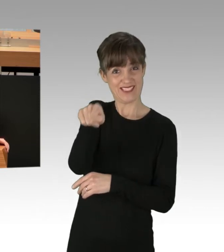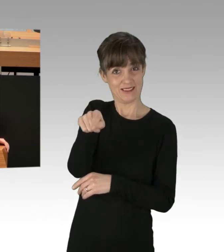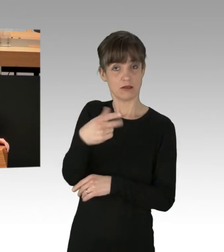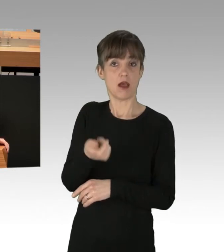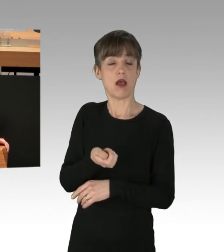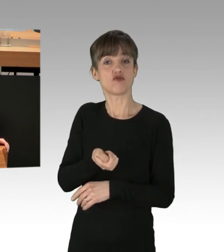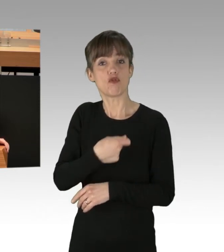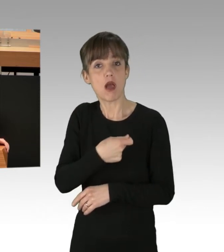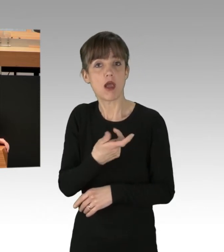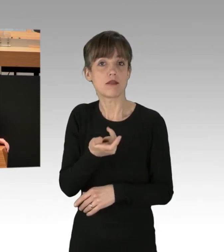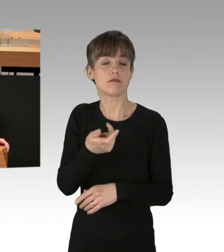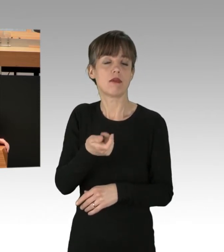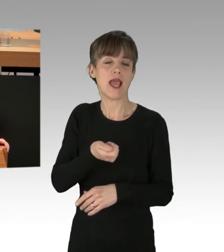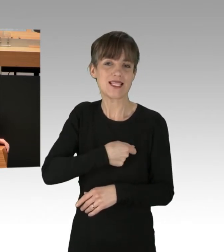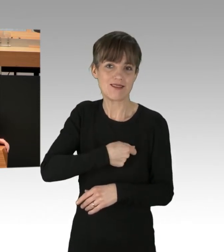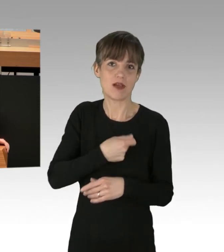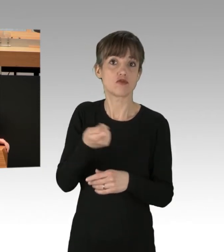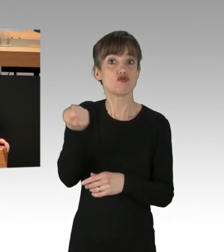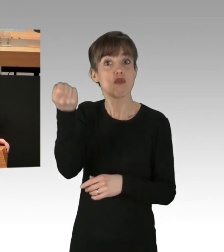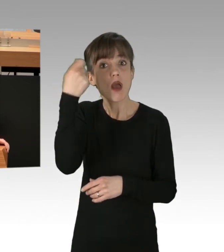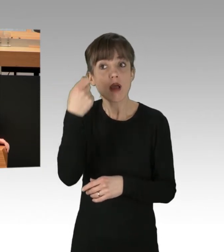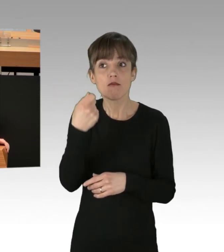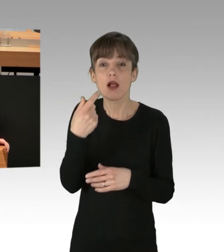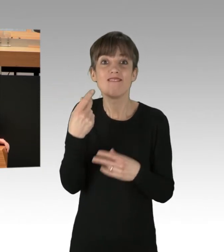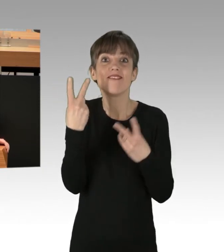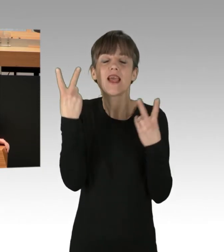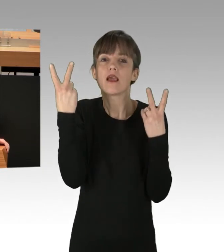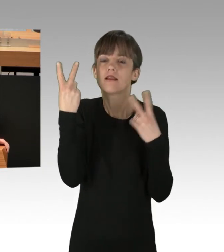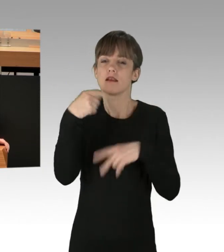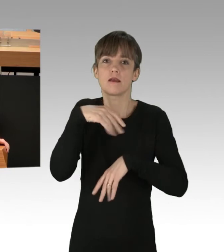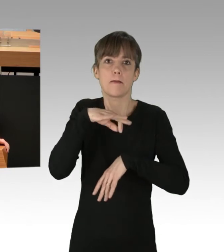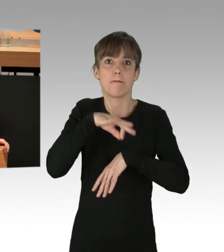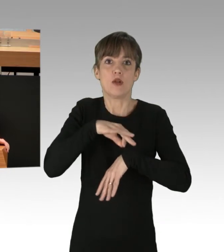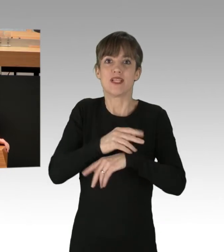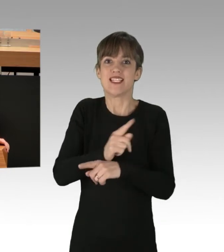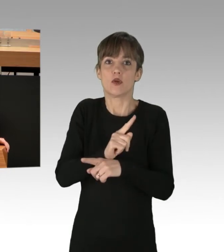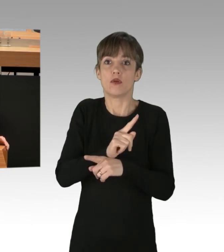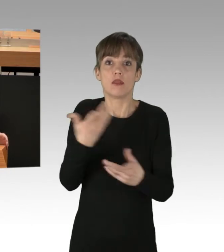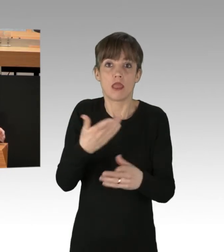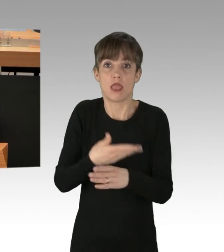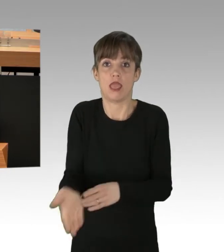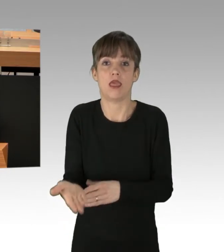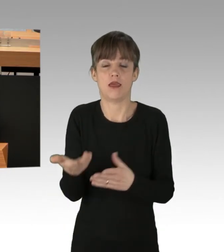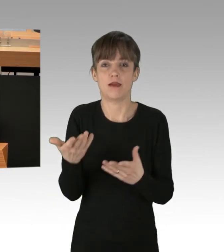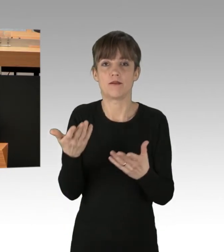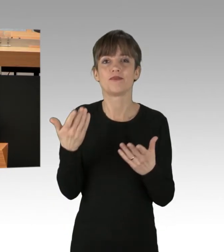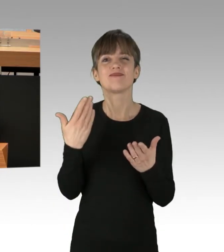Minuten, die unter Umständen jetzt verloren gehen können. Und dieses Verhalten, meine Damen und Herren, soll so lange weitergehen,